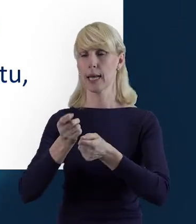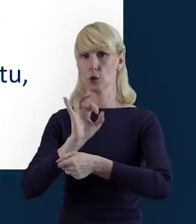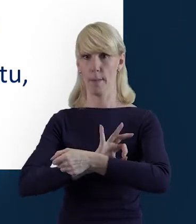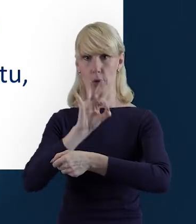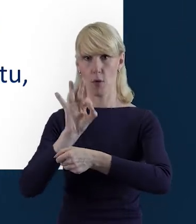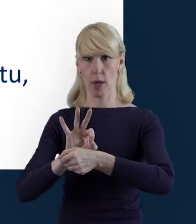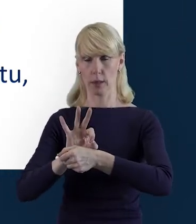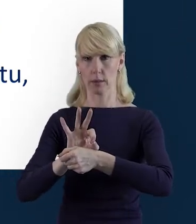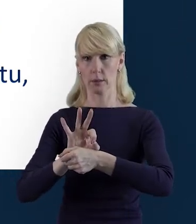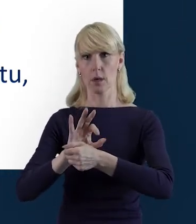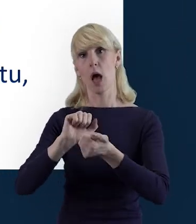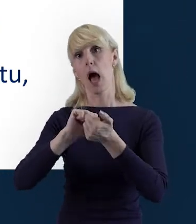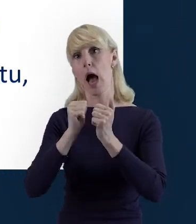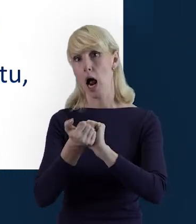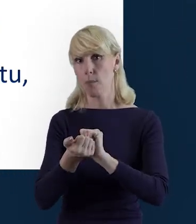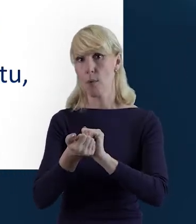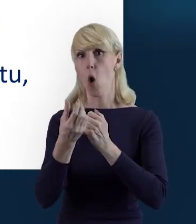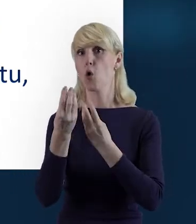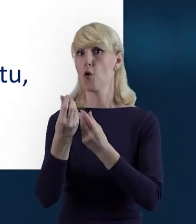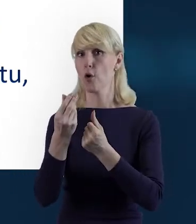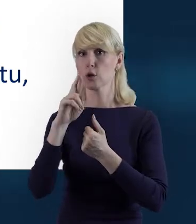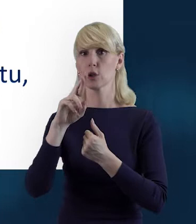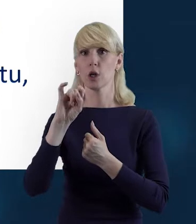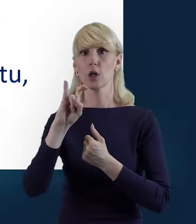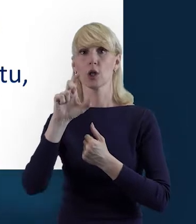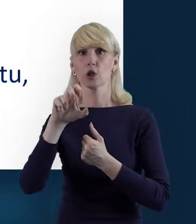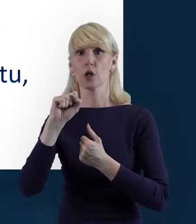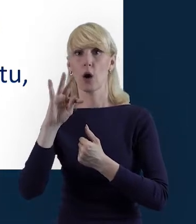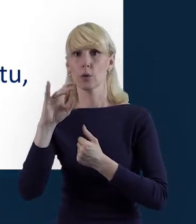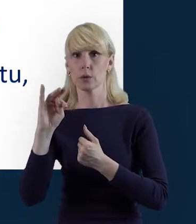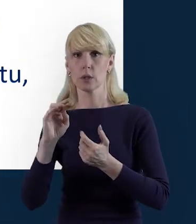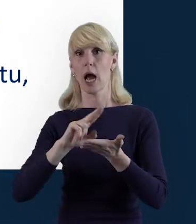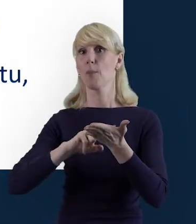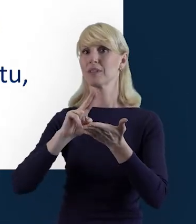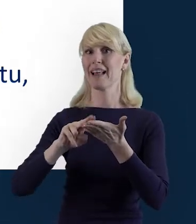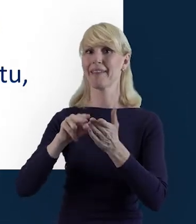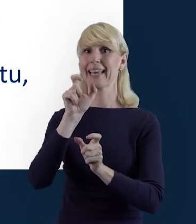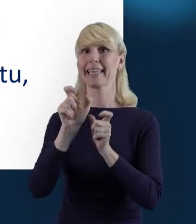czy też kwot ryczałtowych, albo stawek jednostkowych.